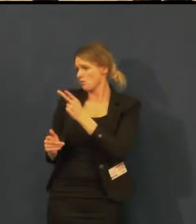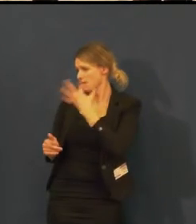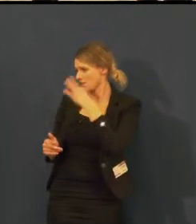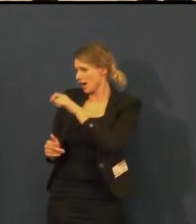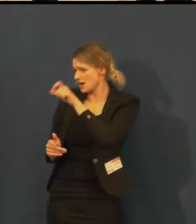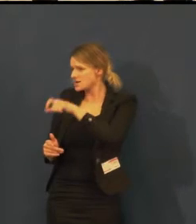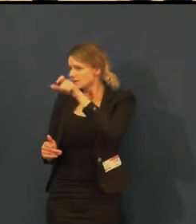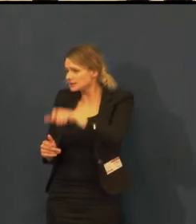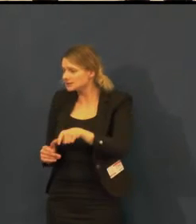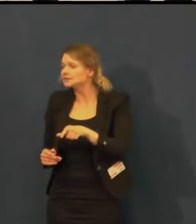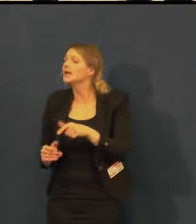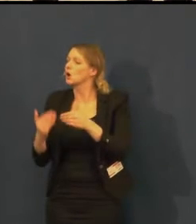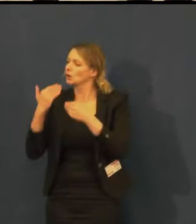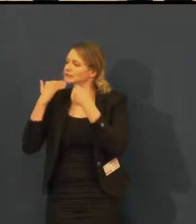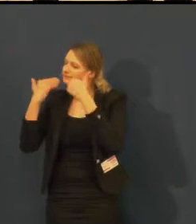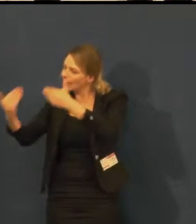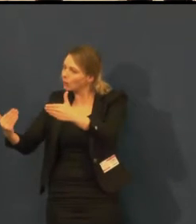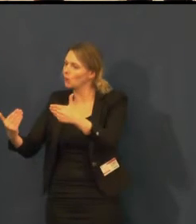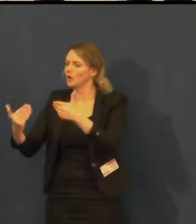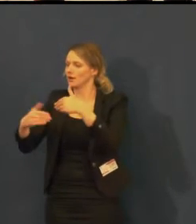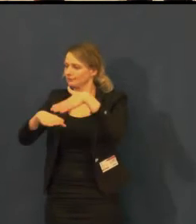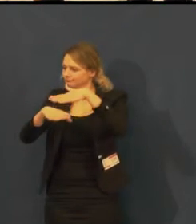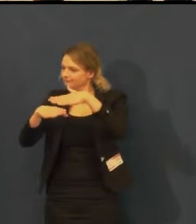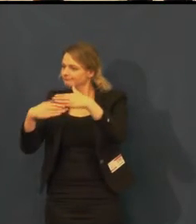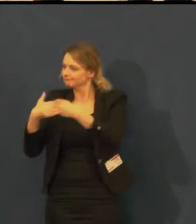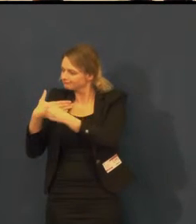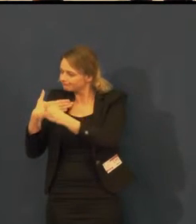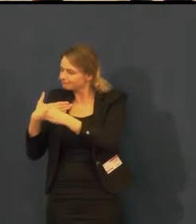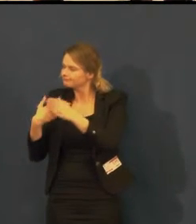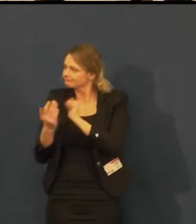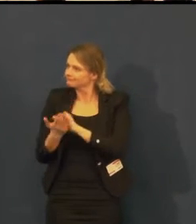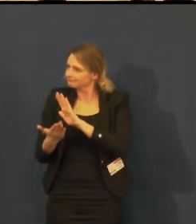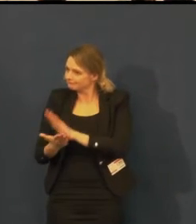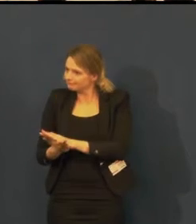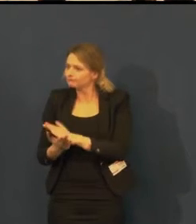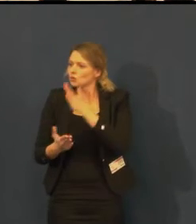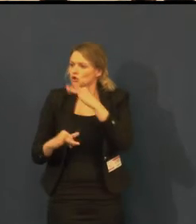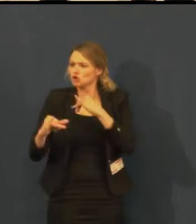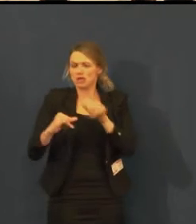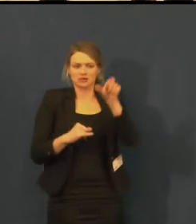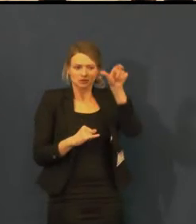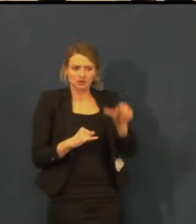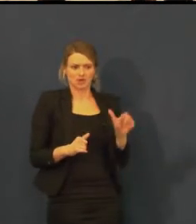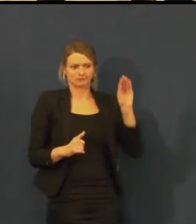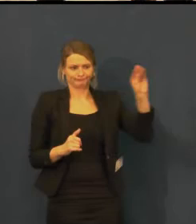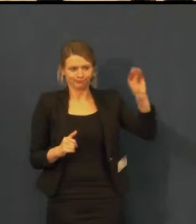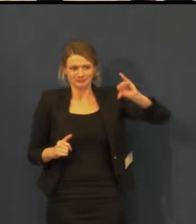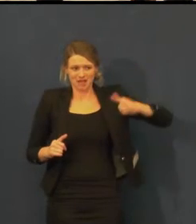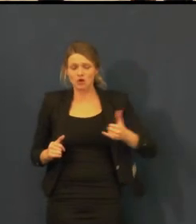že divadlo se musí naplnit, jinak po ekonomické stránce,